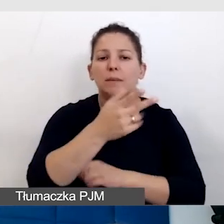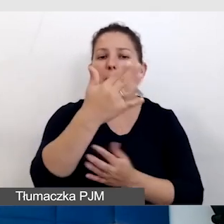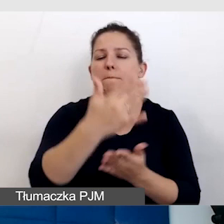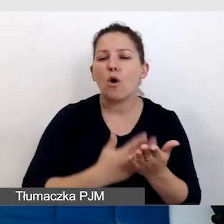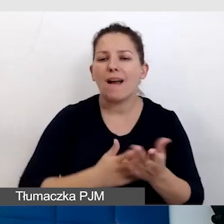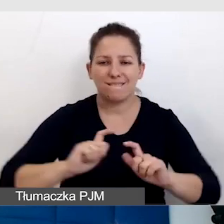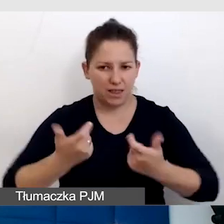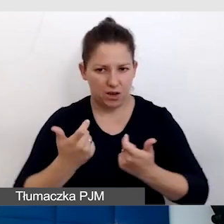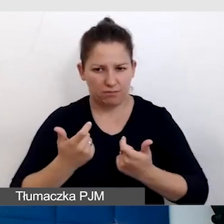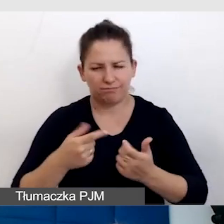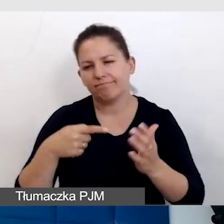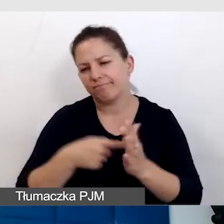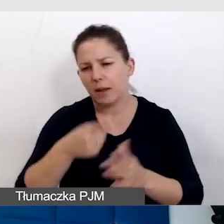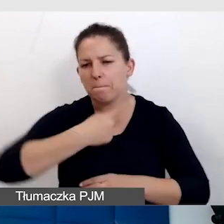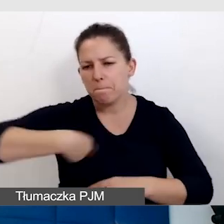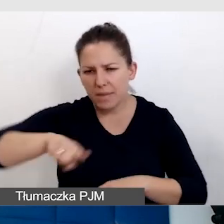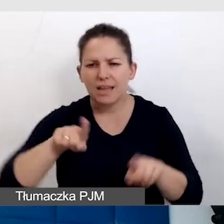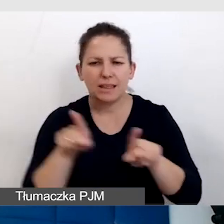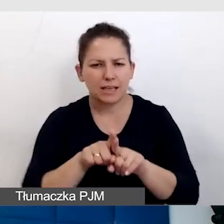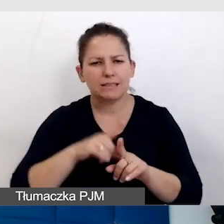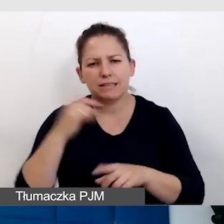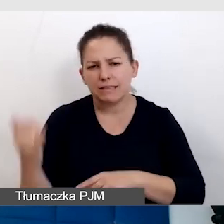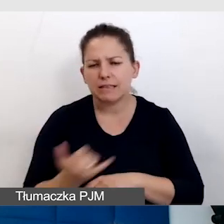To jest coś, z czym my też zawsze się zmagamy,